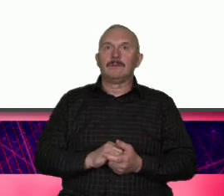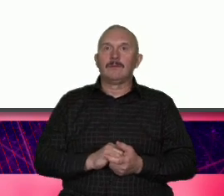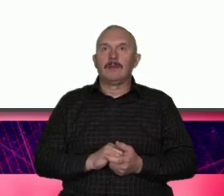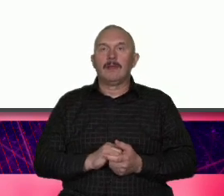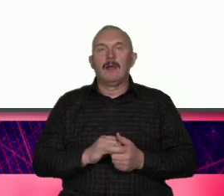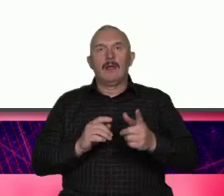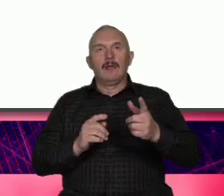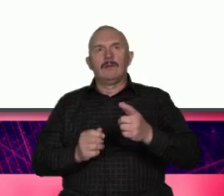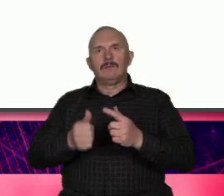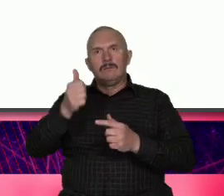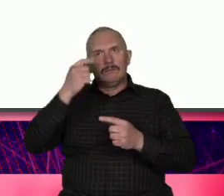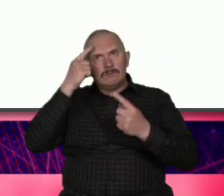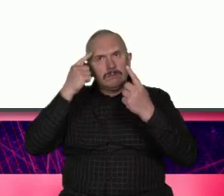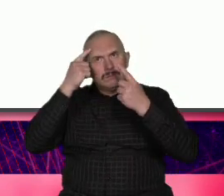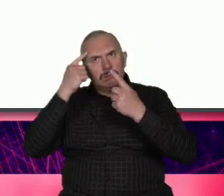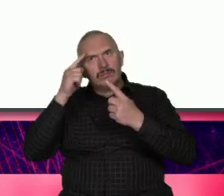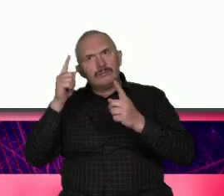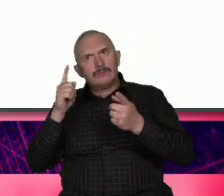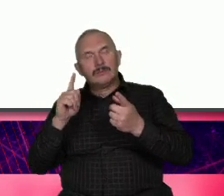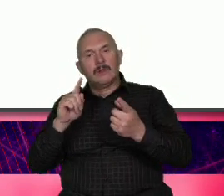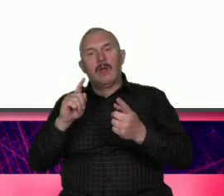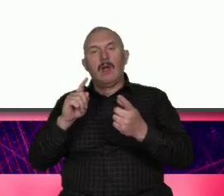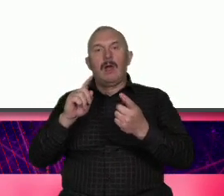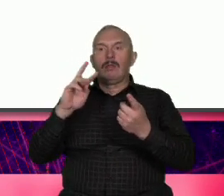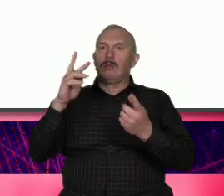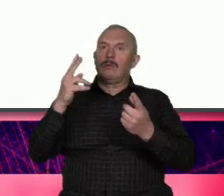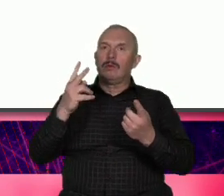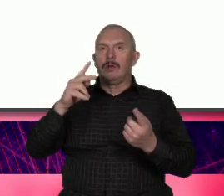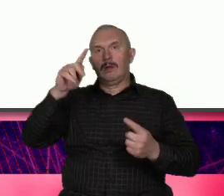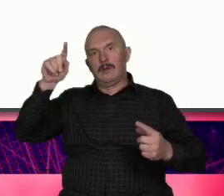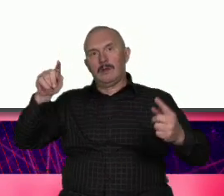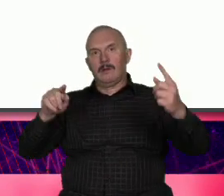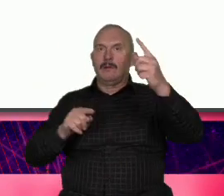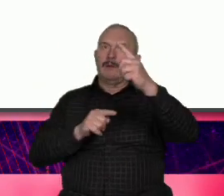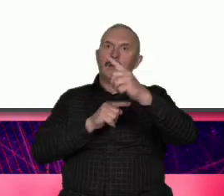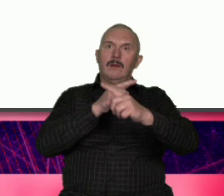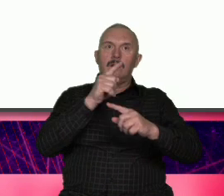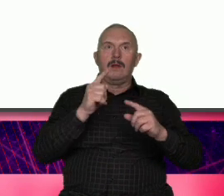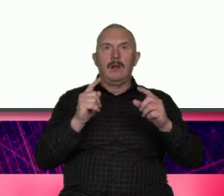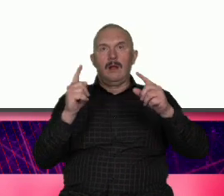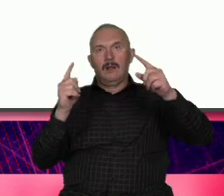szukamy jej przeciwieństwa i to jest ta antyteza ale pod sam koniec stwierdzamy